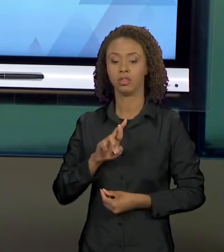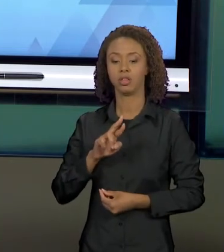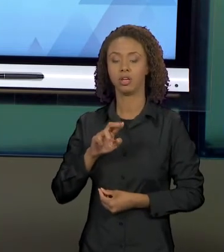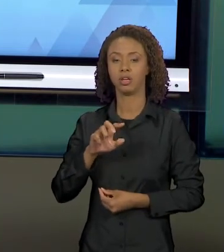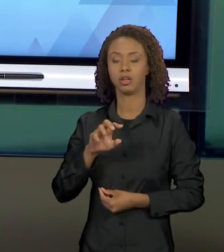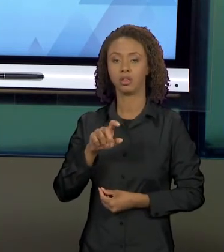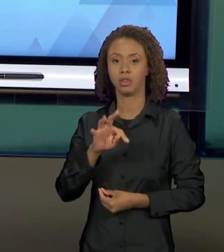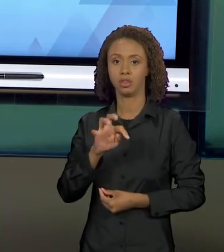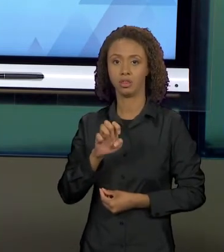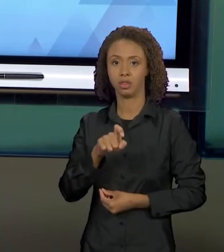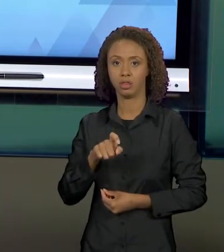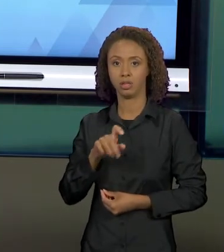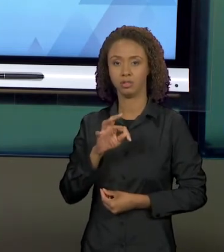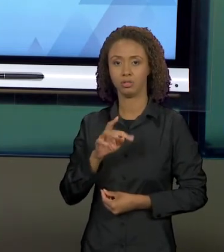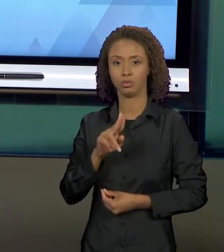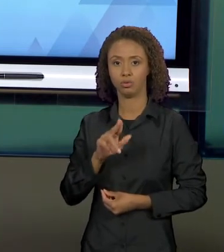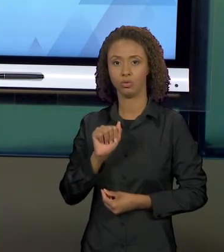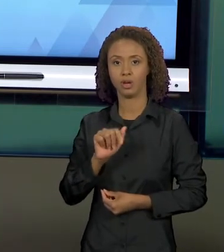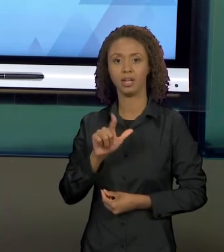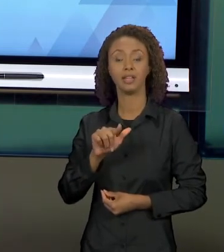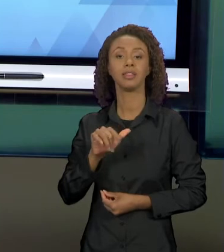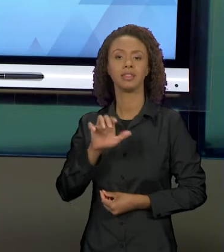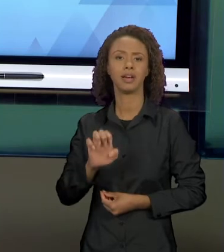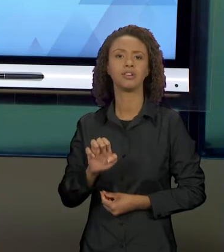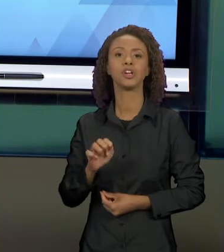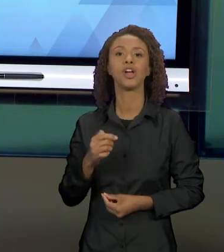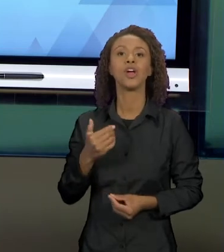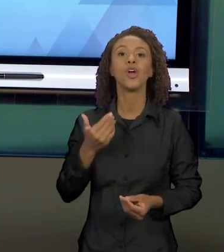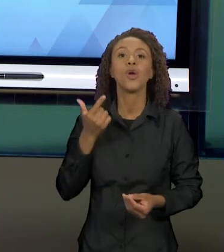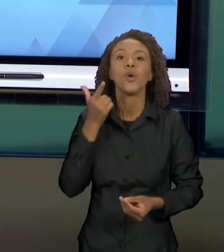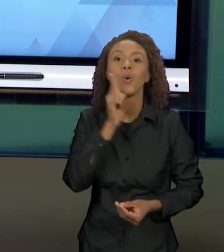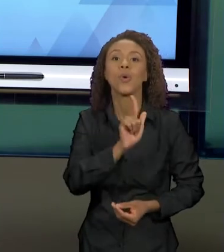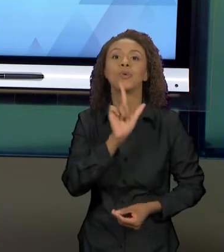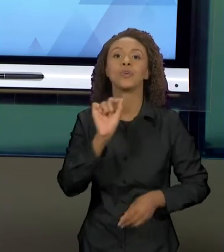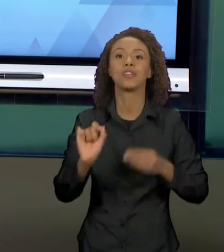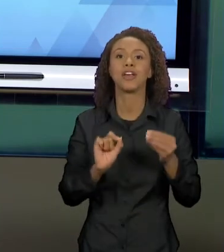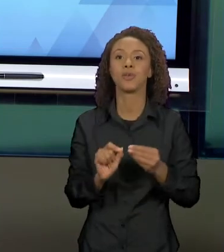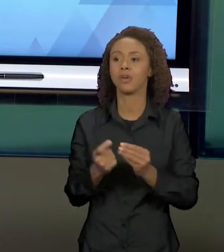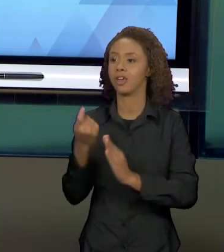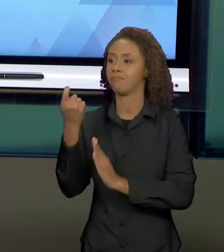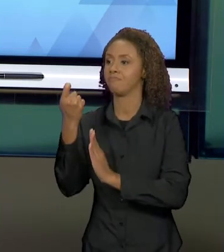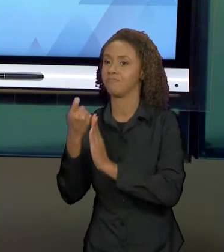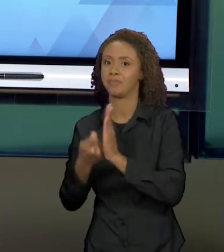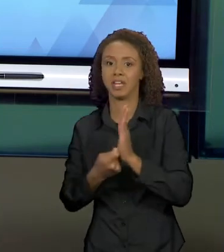TEXTOS NARRATIVOS. NÃO É UMA EXCLUSIVIDADE DESSE